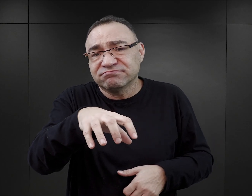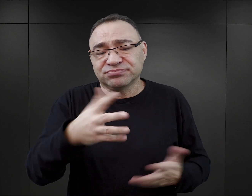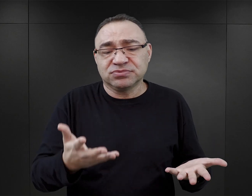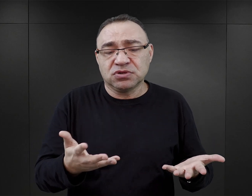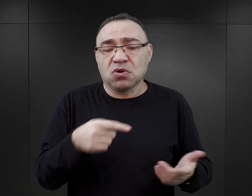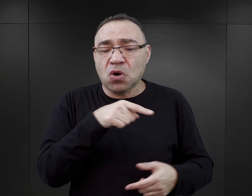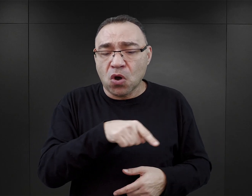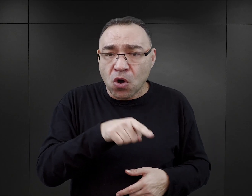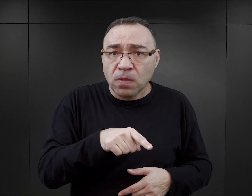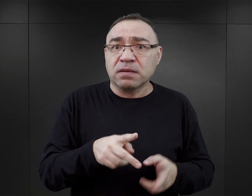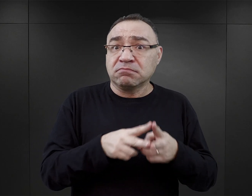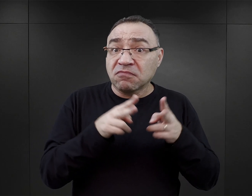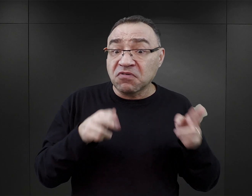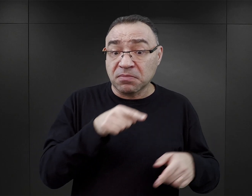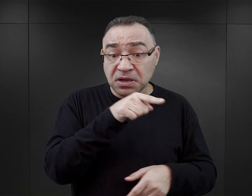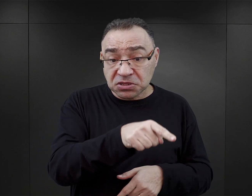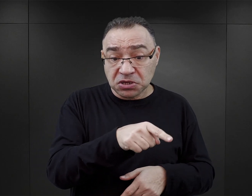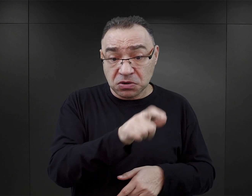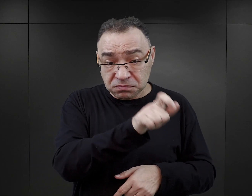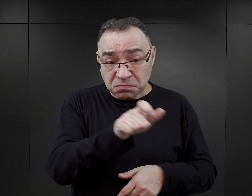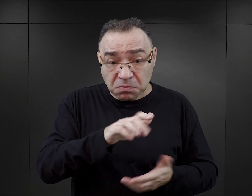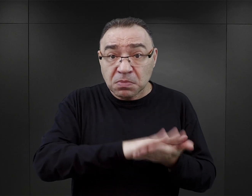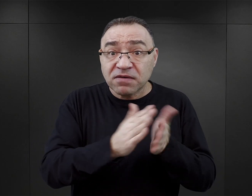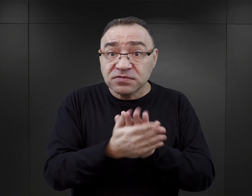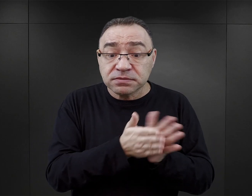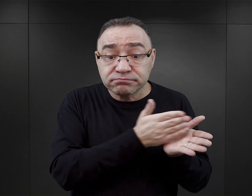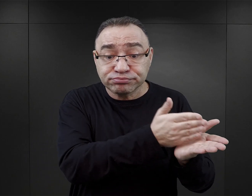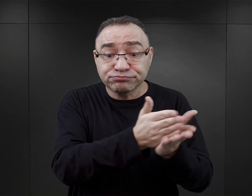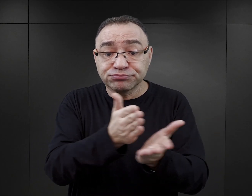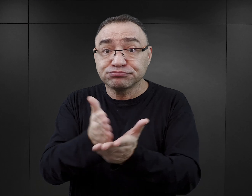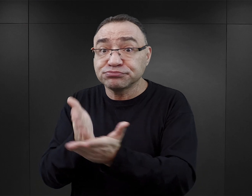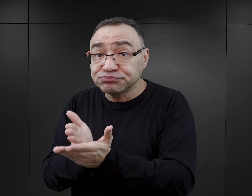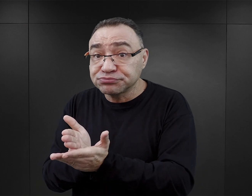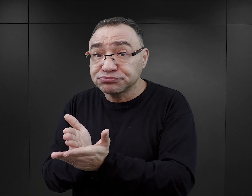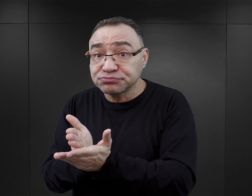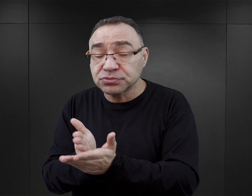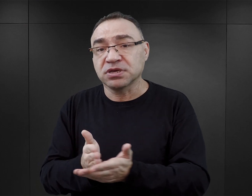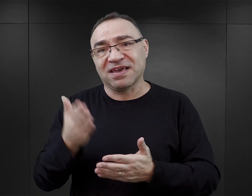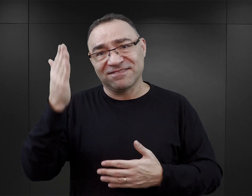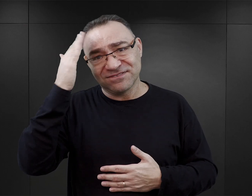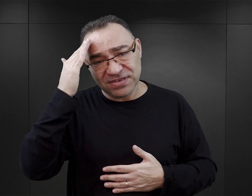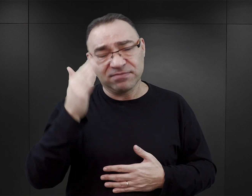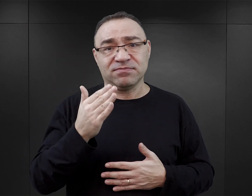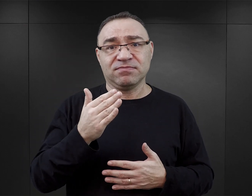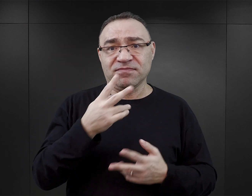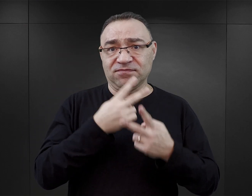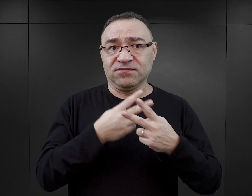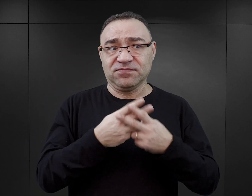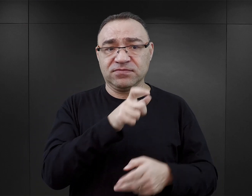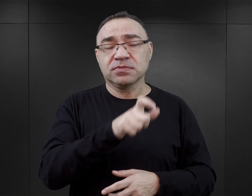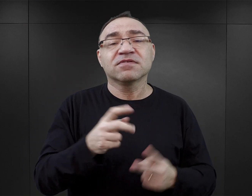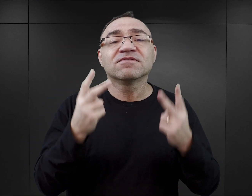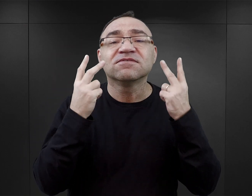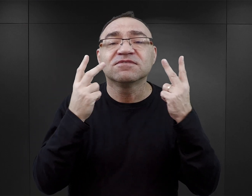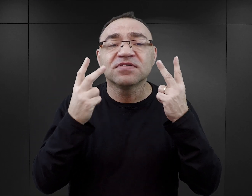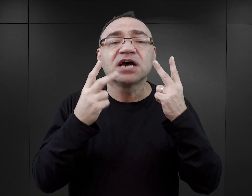które jednak w ramach tych kilku osób pomagały sobie. I to, jak wynika z relacji byłych więźniów, był klucz do przetrwania.